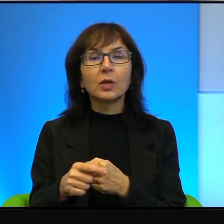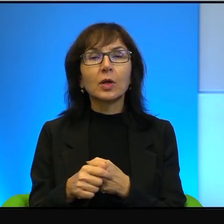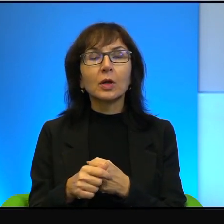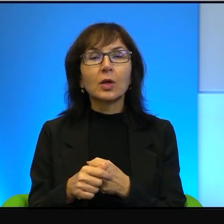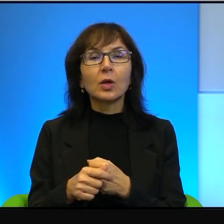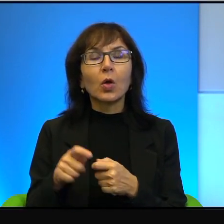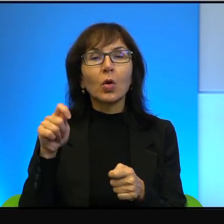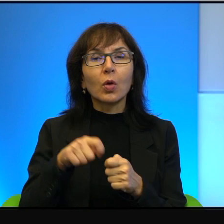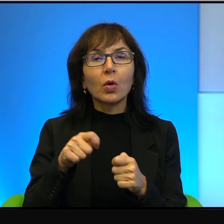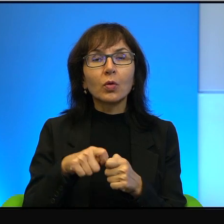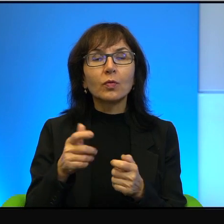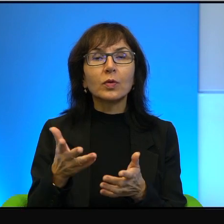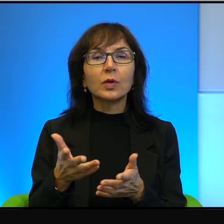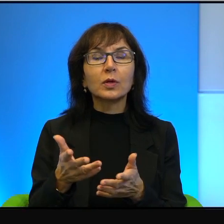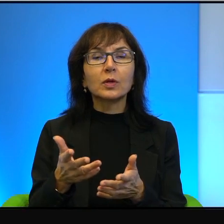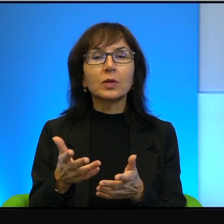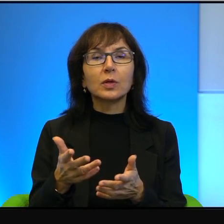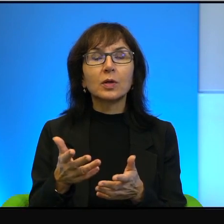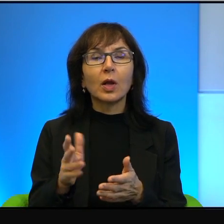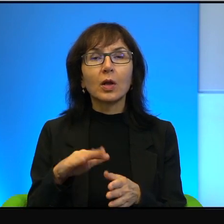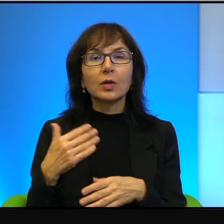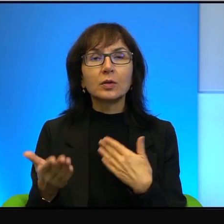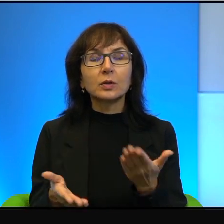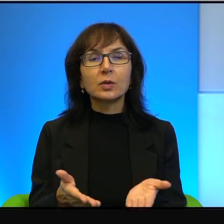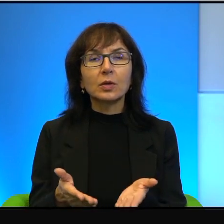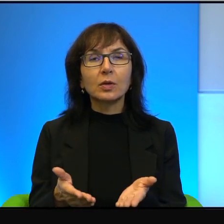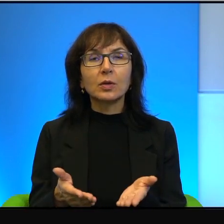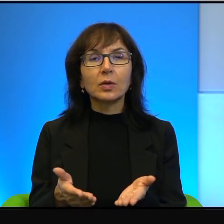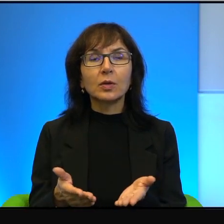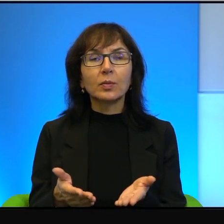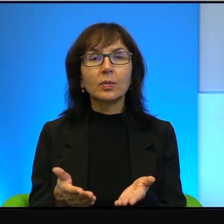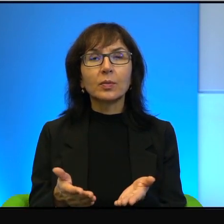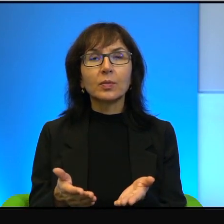jakby ze strony arabskiej